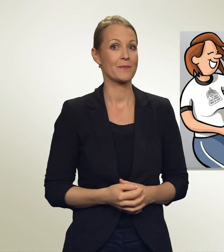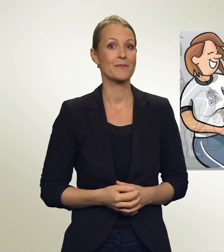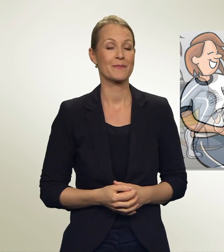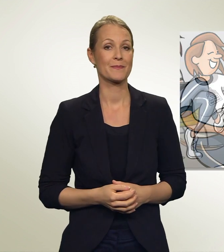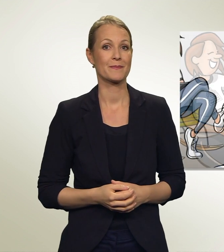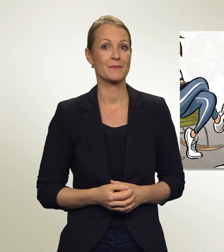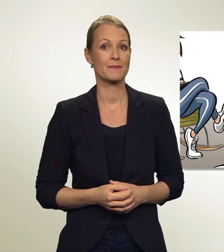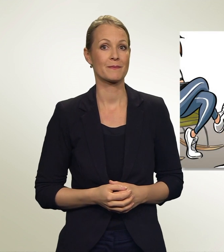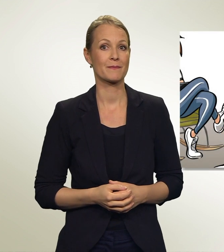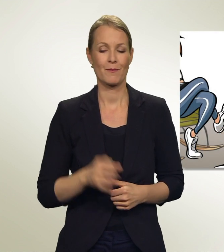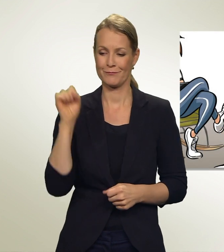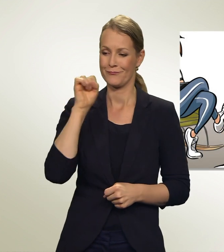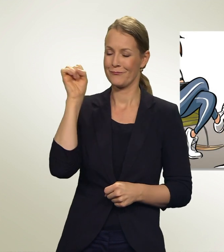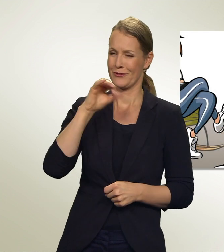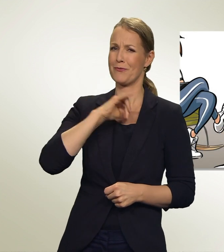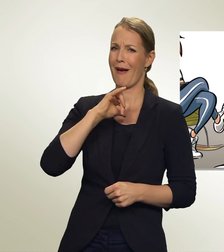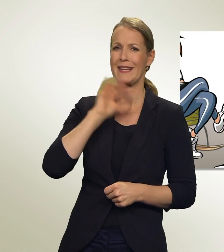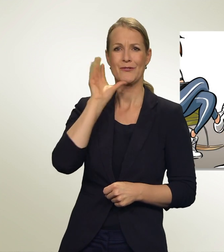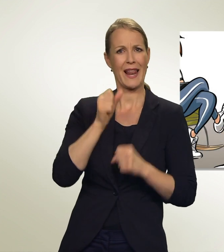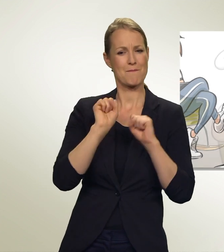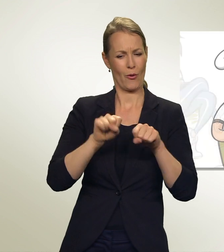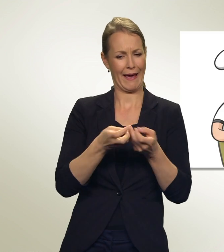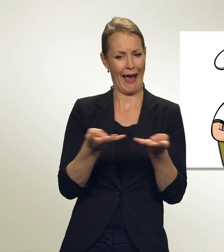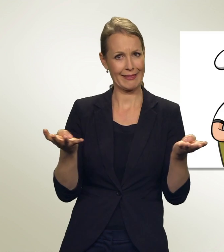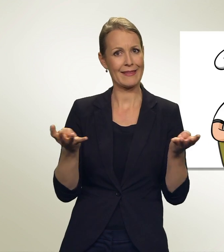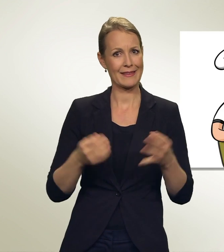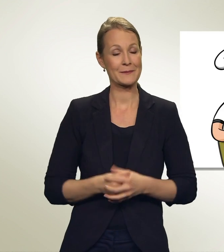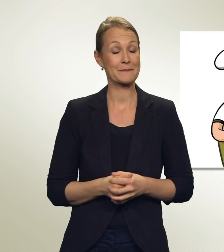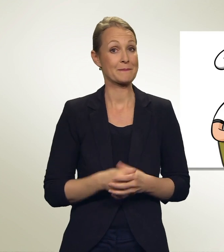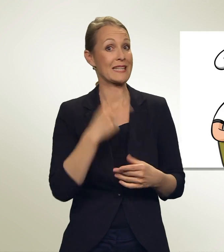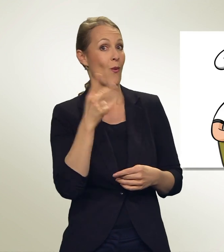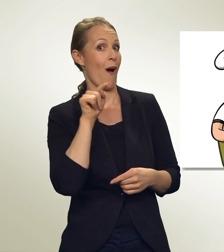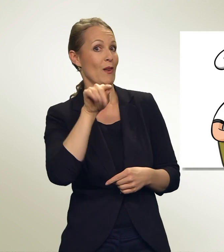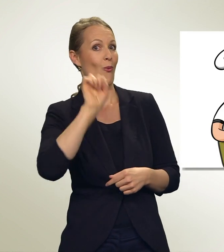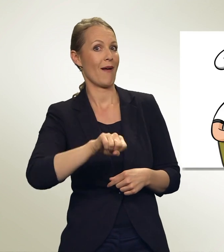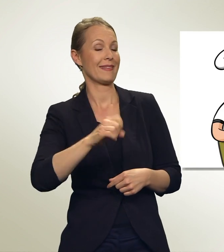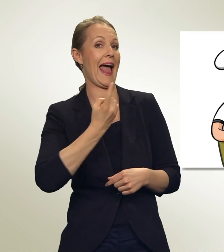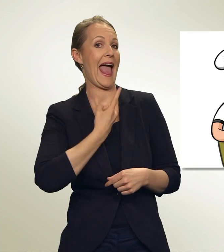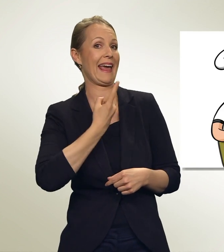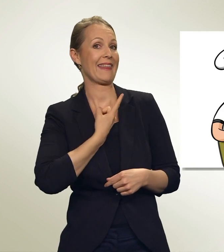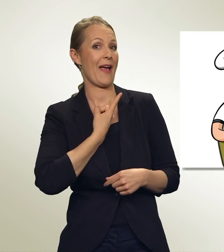Wow! Spannend, wie viele Möglichkeiten ich habe. Du kannst Dir sogar dein eigenes Wahl-Menü zusammenstellen!